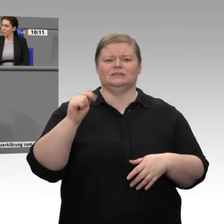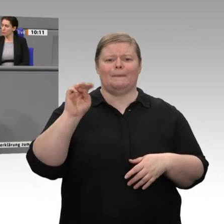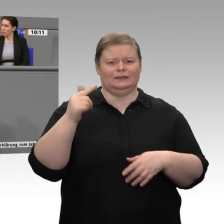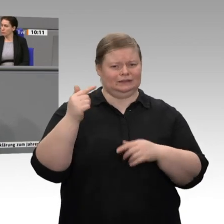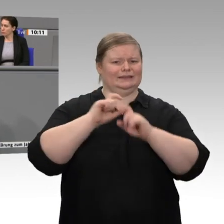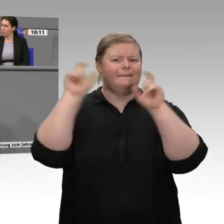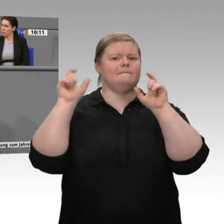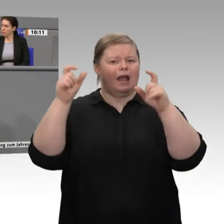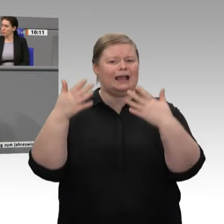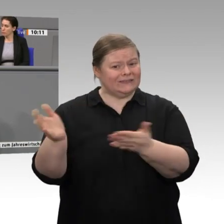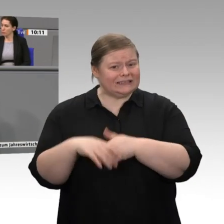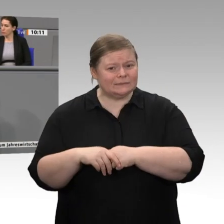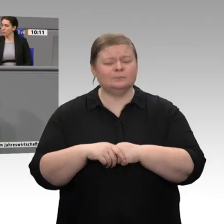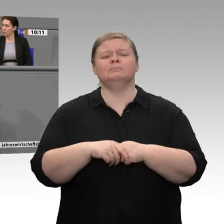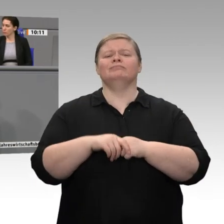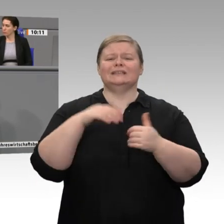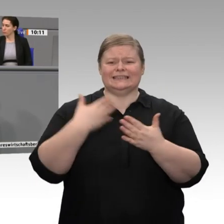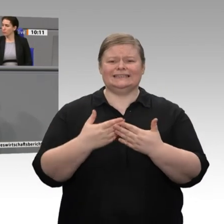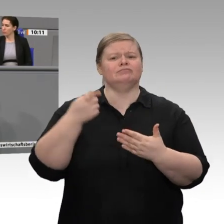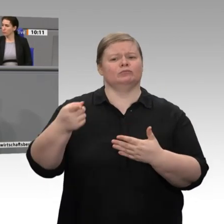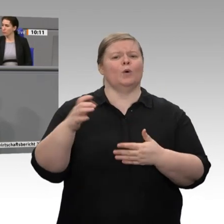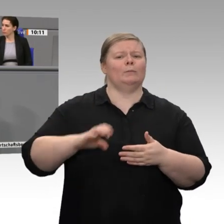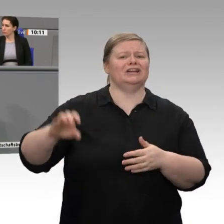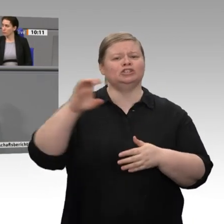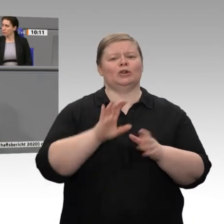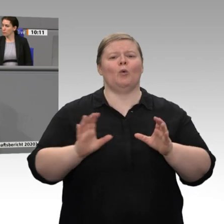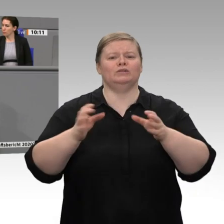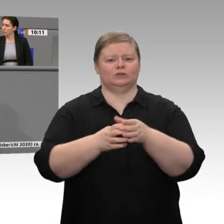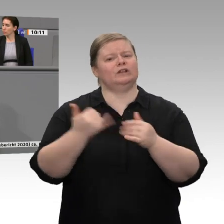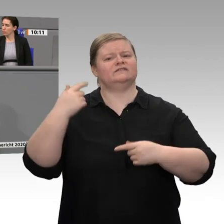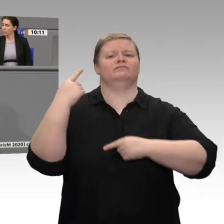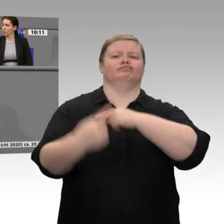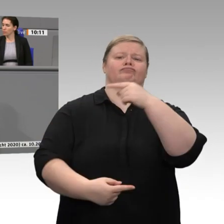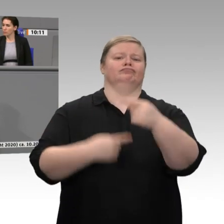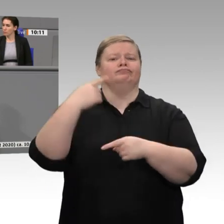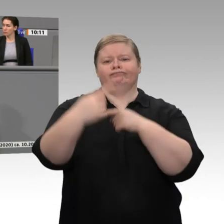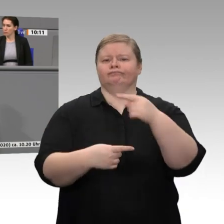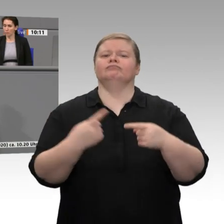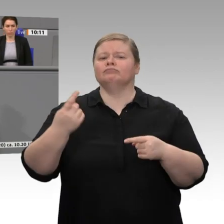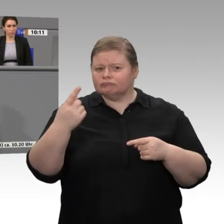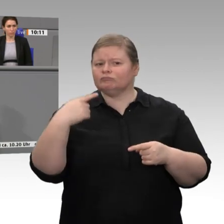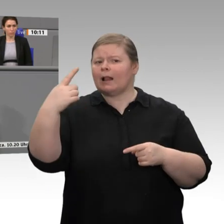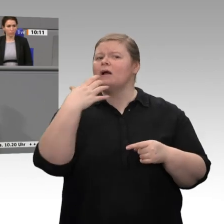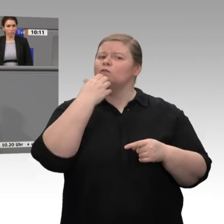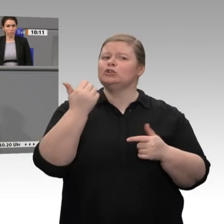brauchen Unterstützung, sie brauchen ein Level Playing Field. Jetzt ist die Äußerung aus der CDU/CSU-Fraktion: Wir wollen lieber einen niedrigen Industriestrompreis, als